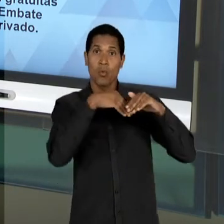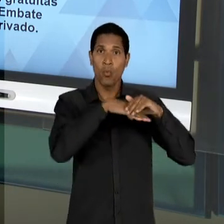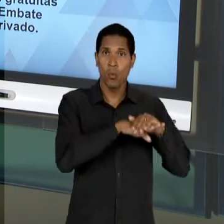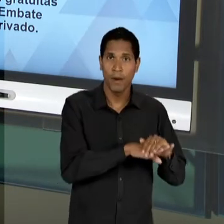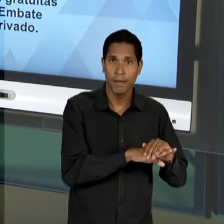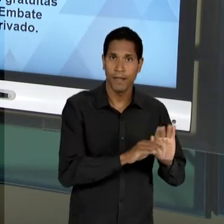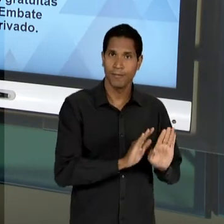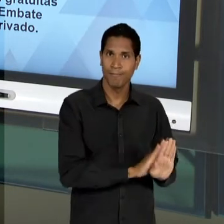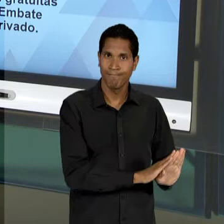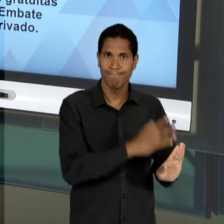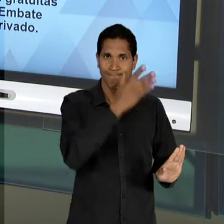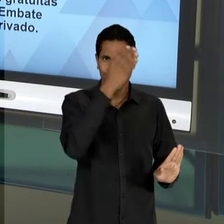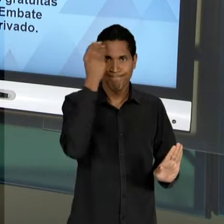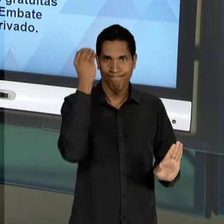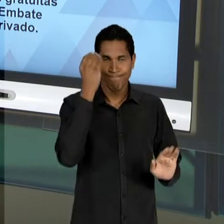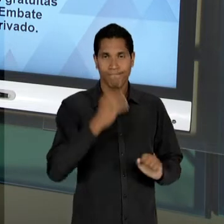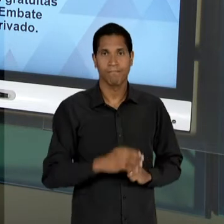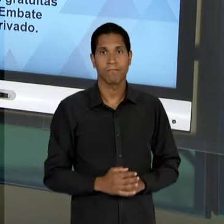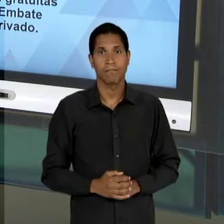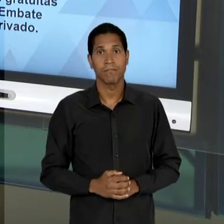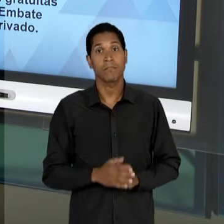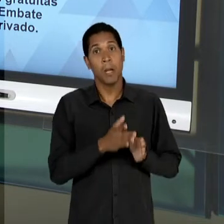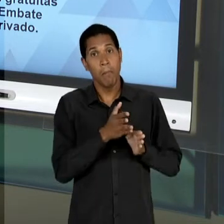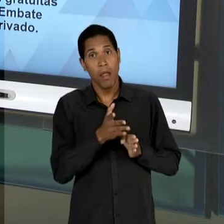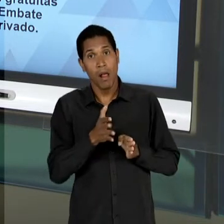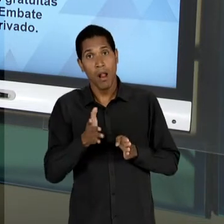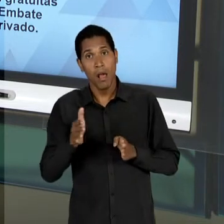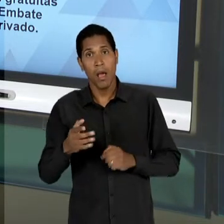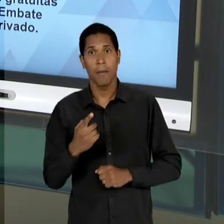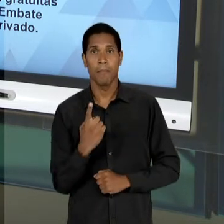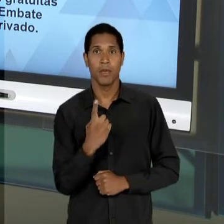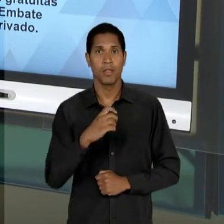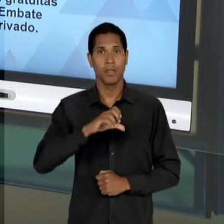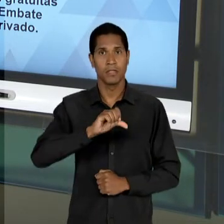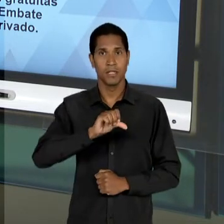MARGEM. AO LONGO DA DÉCADA DE 50, DEPOIS DE QUASE